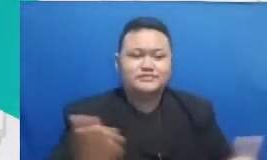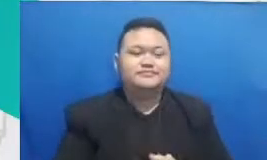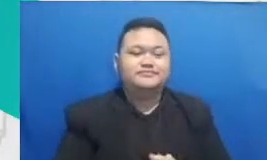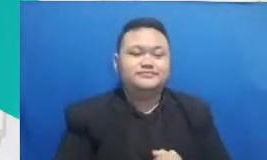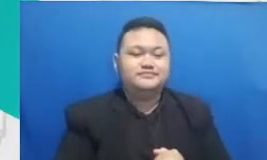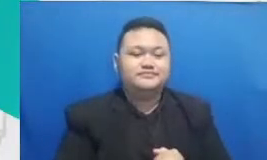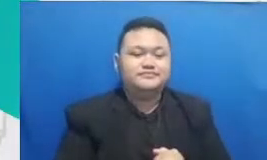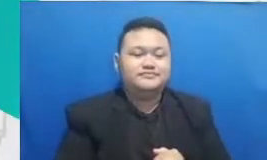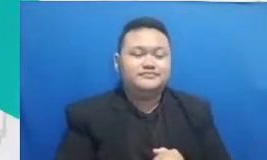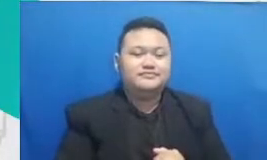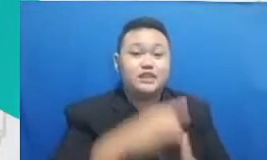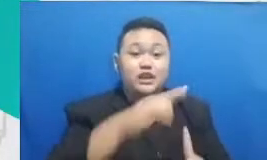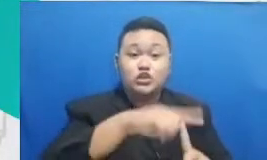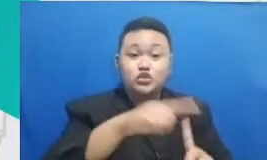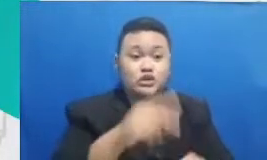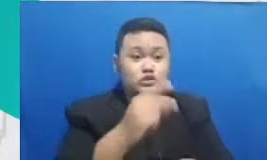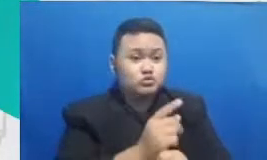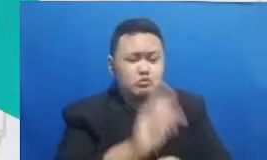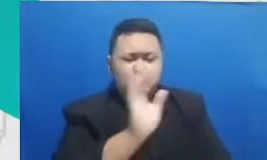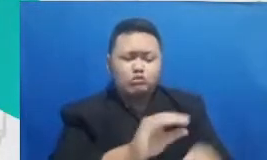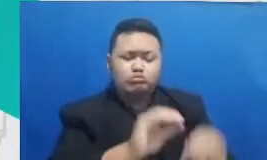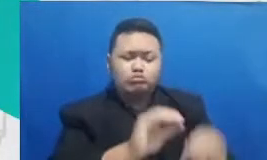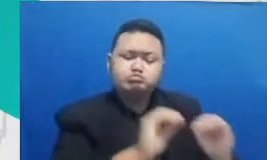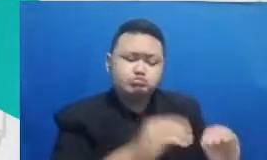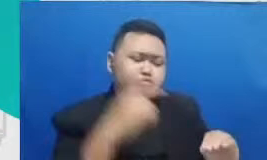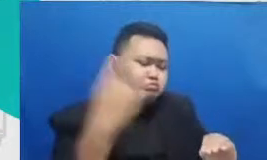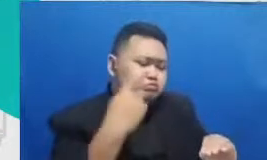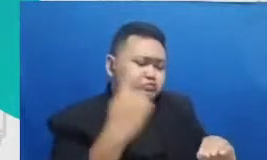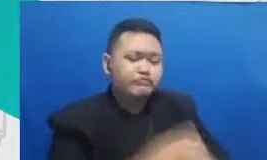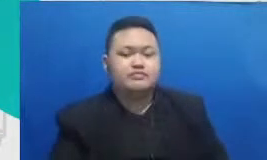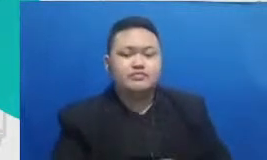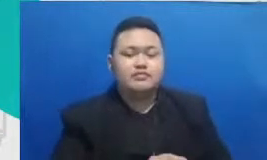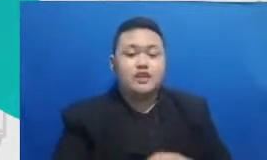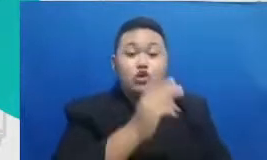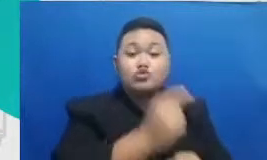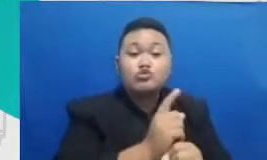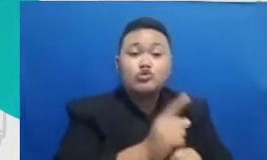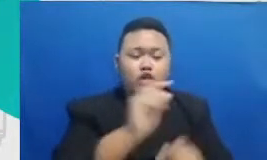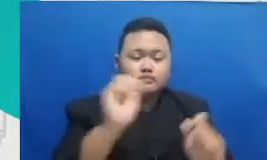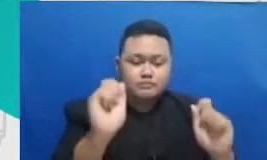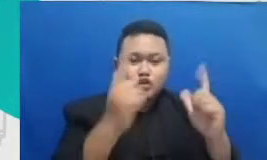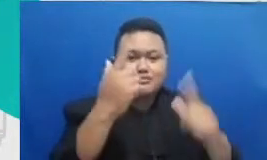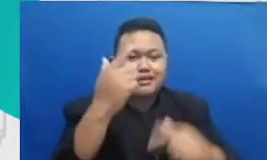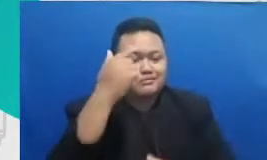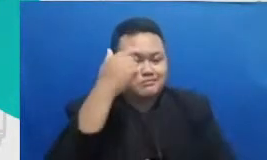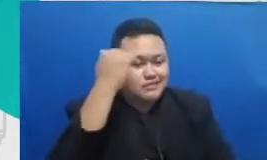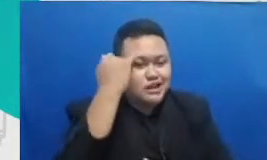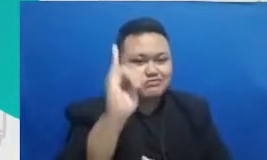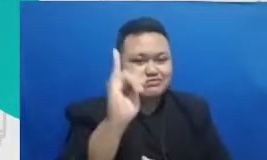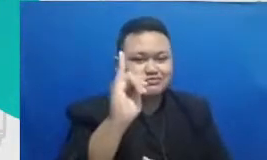guru bukan menjejalkan pelajaran guru harus menghidupkan pengetahuan kebenaran guru bukan